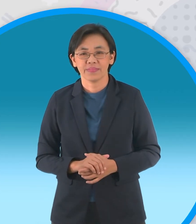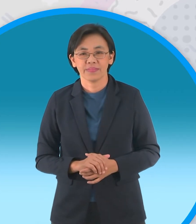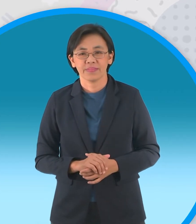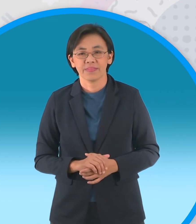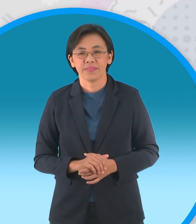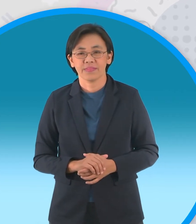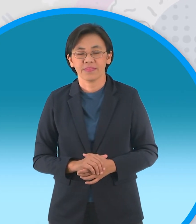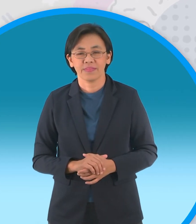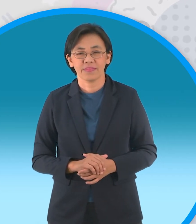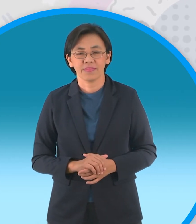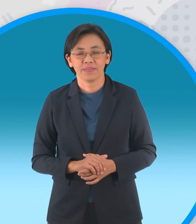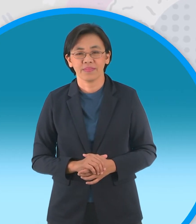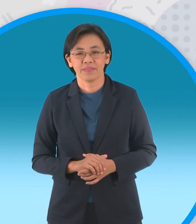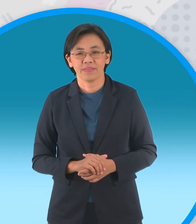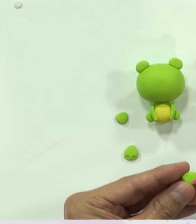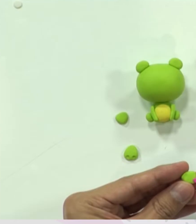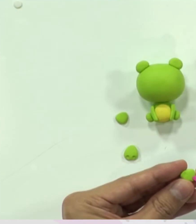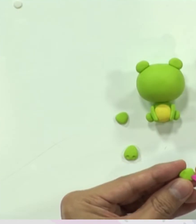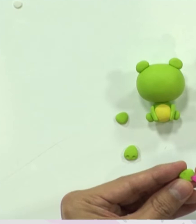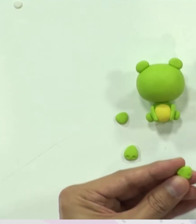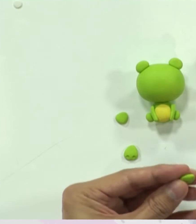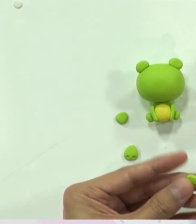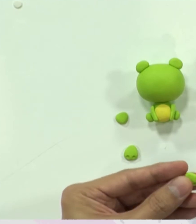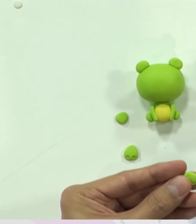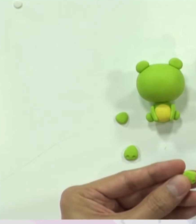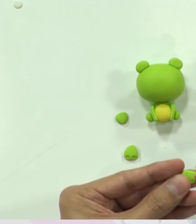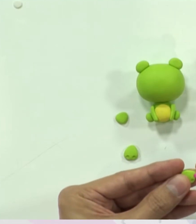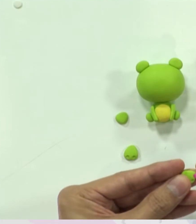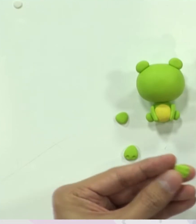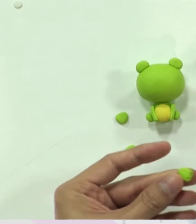ทำทั้งสี่ข้างเลย